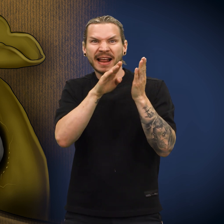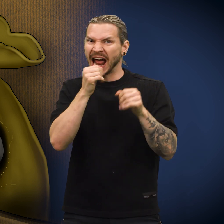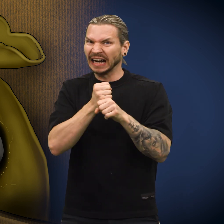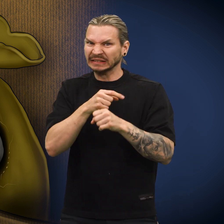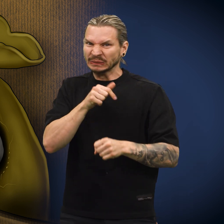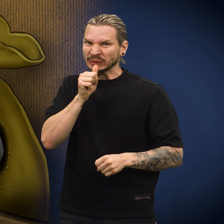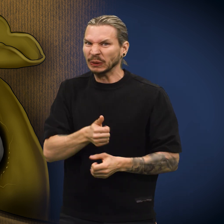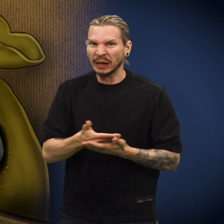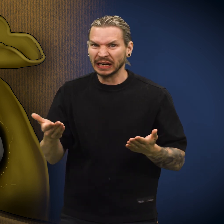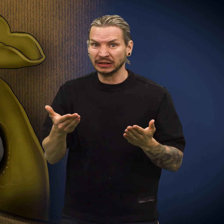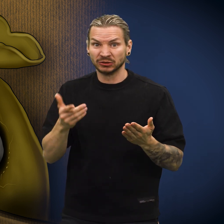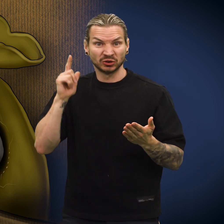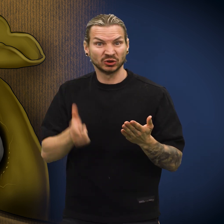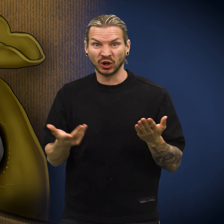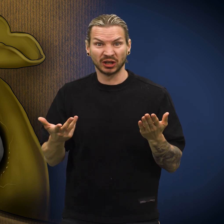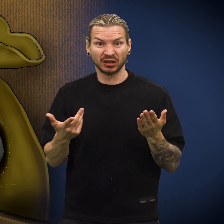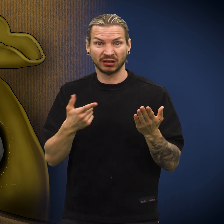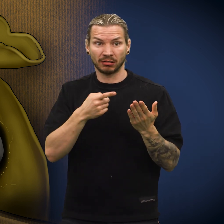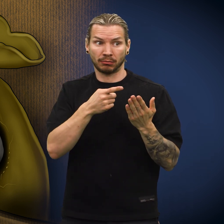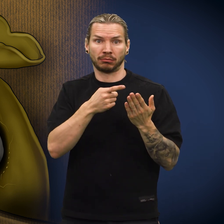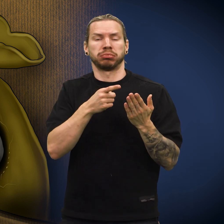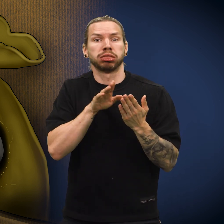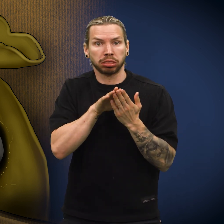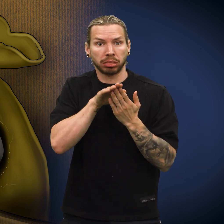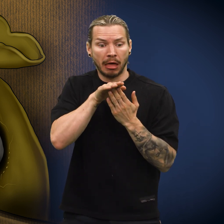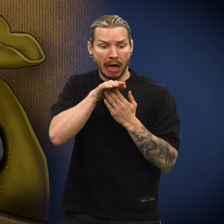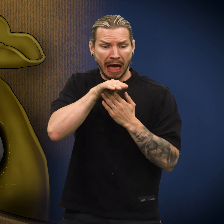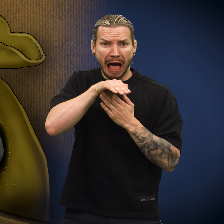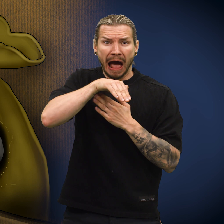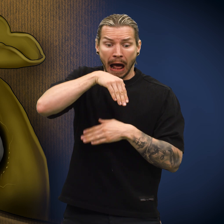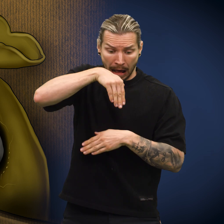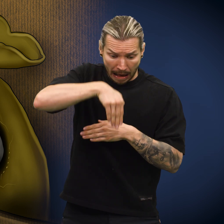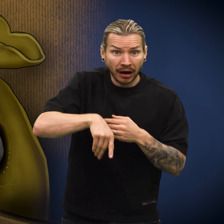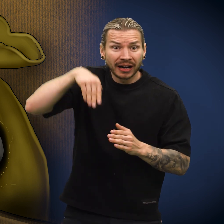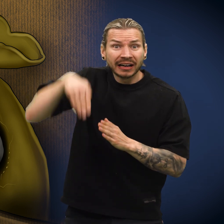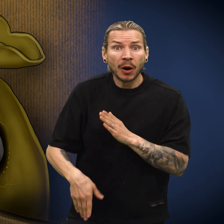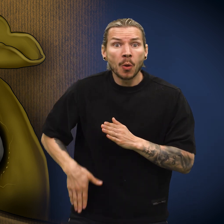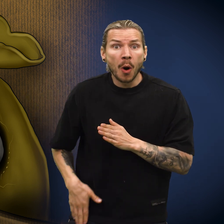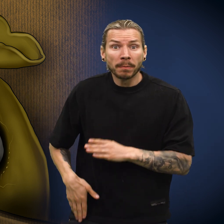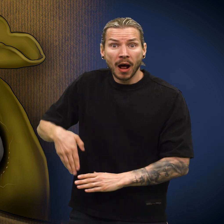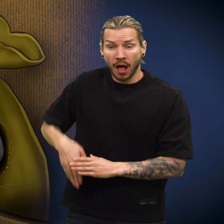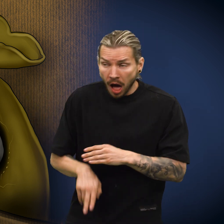Men det skulle den ikke gjort, for plutselig falt den ut av pungen og rett ned i lomma.